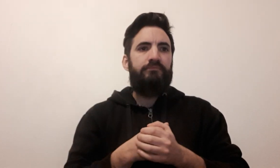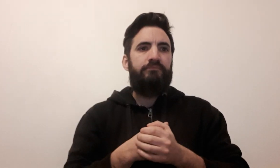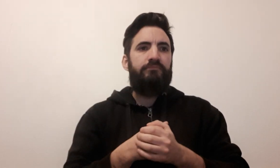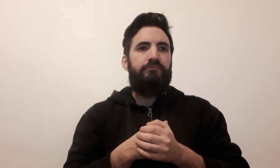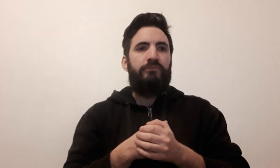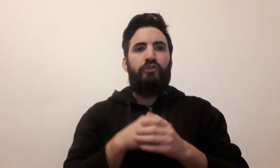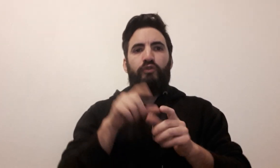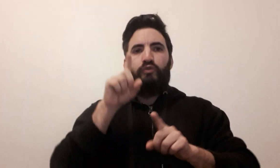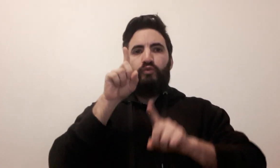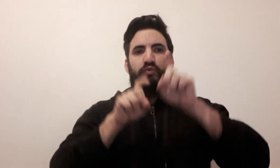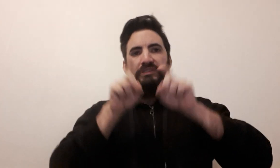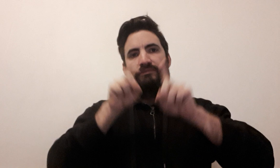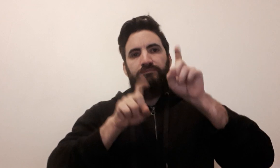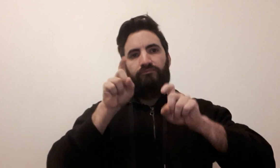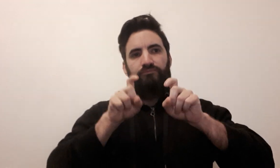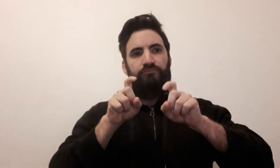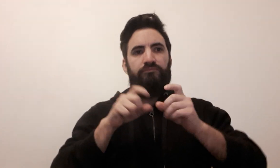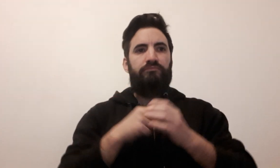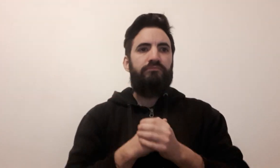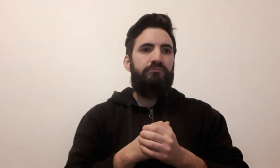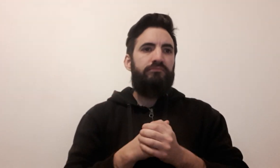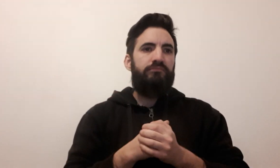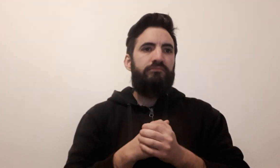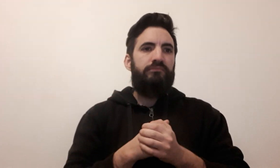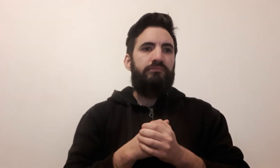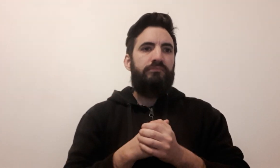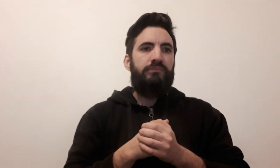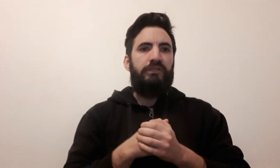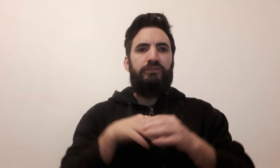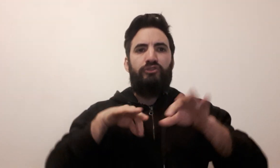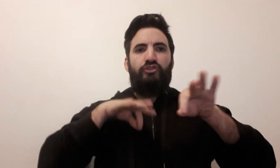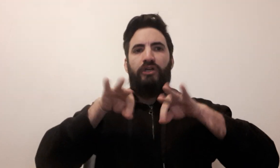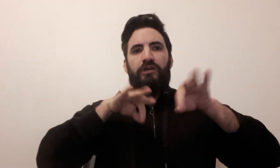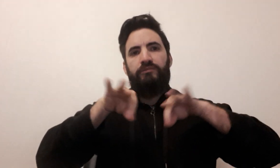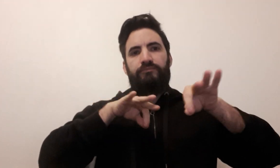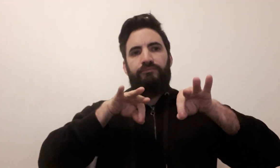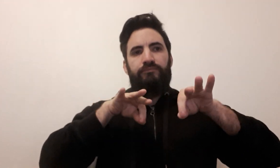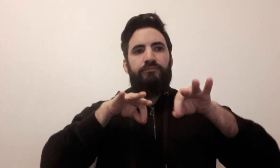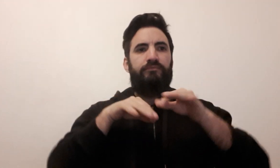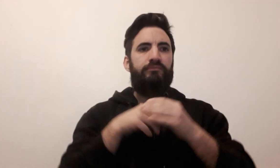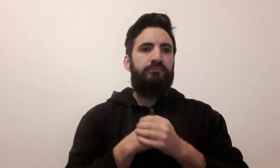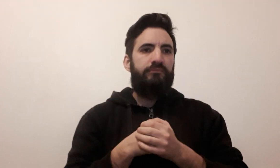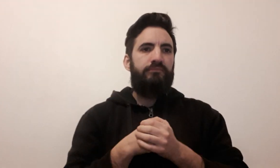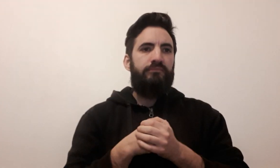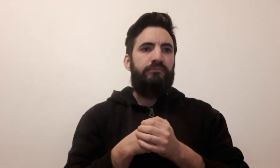quiz Echec